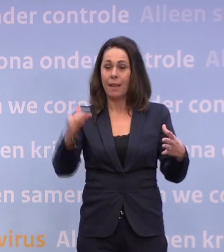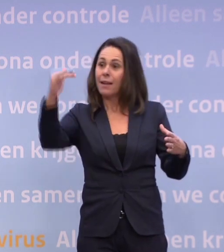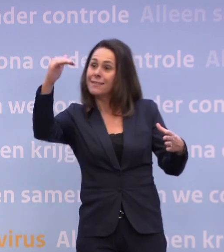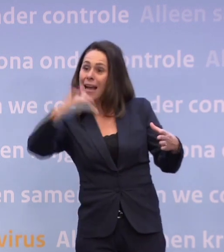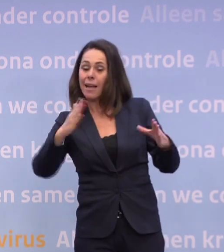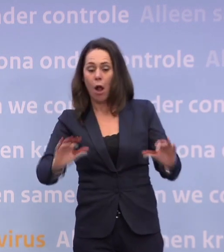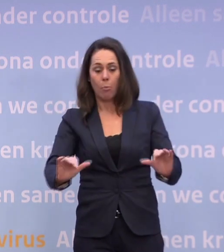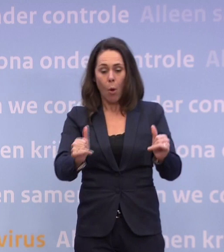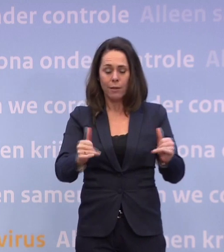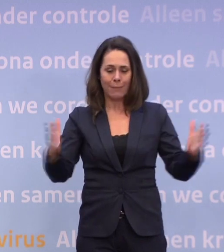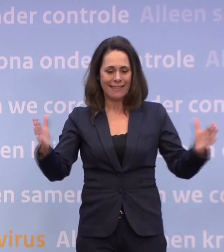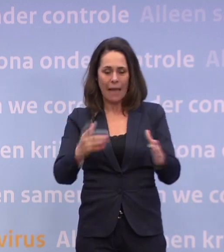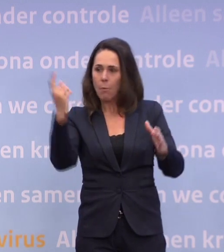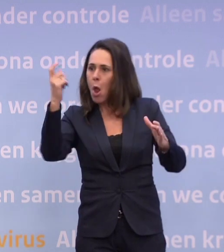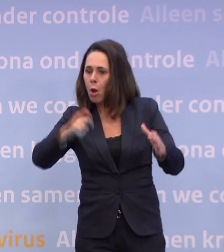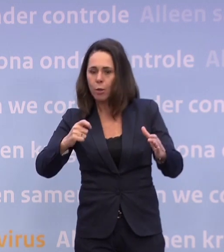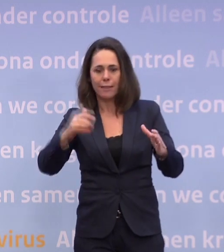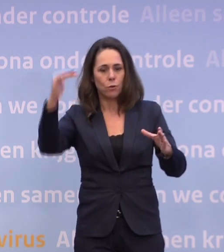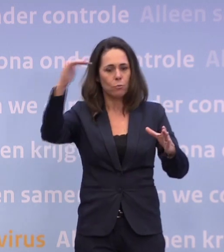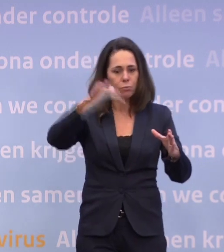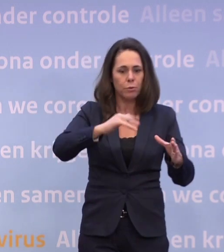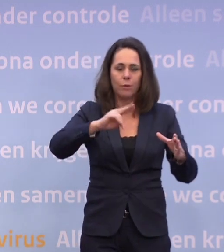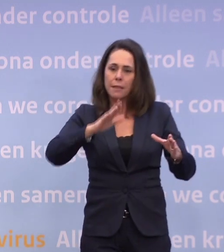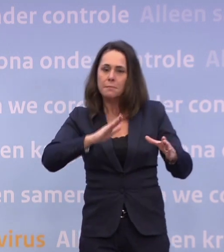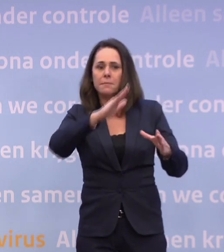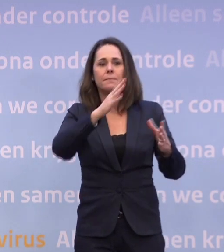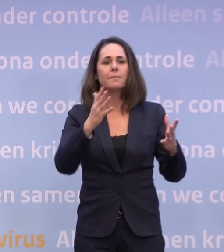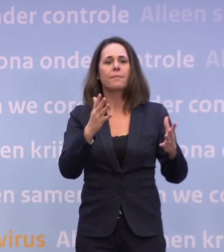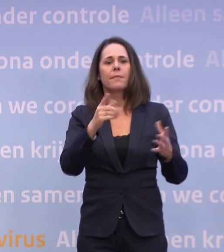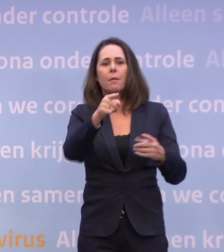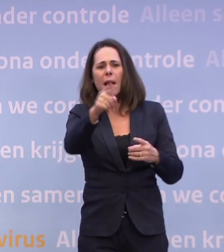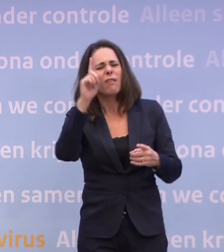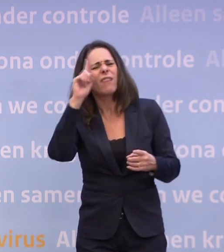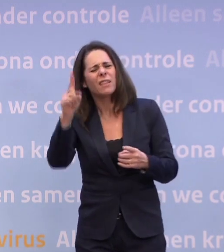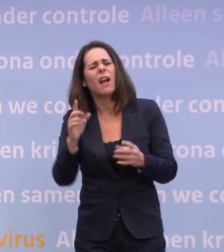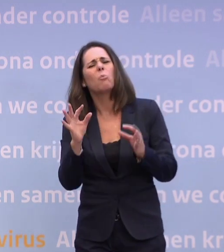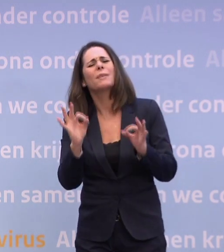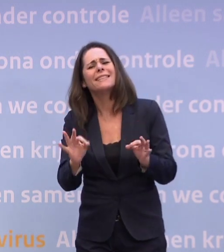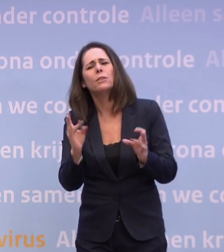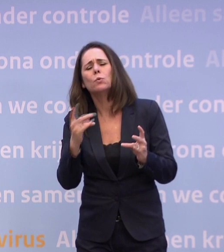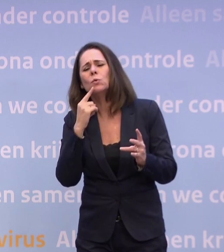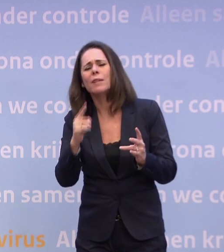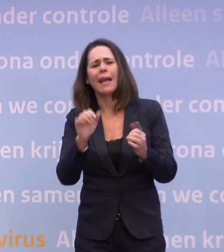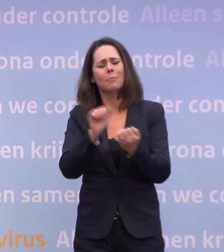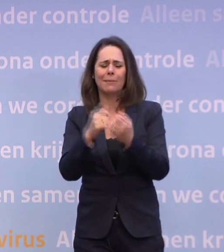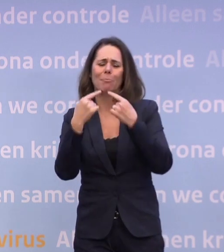...en dat je hem zag 'plateauen', dat die nu weer iets lijkt te stijgen. Maar weet u dan nog wel de juiste snaar te raken... ...met uw persconferenties en maatregelen...